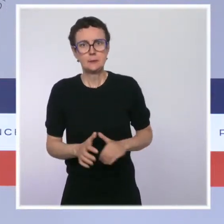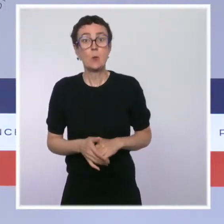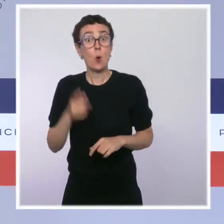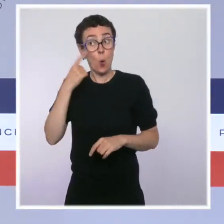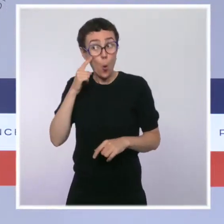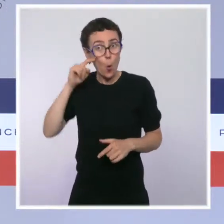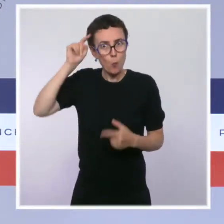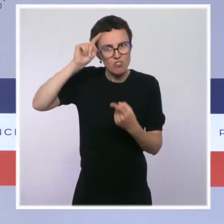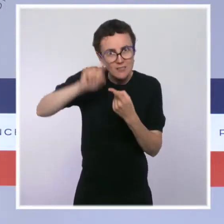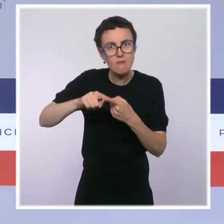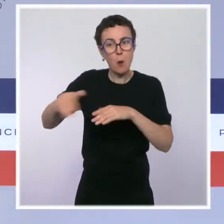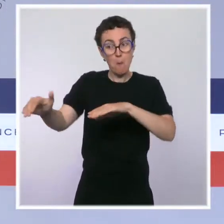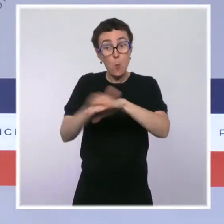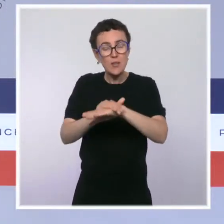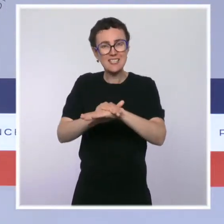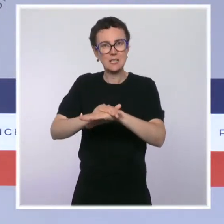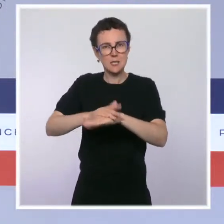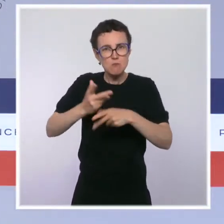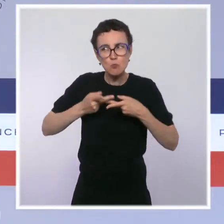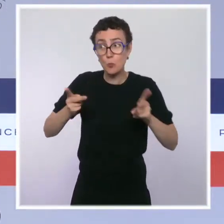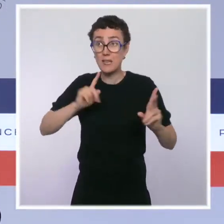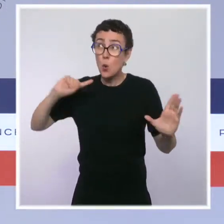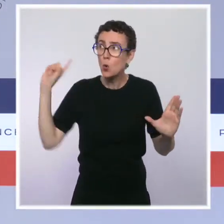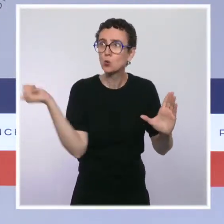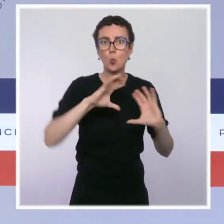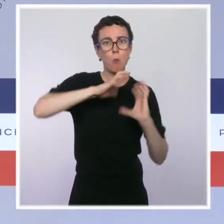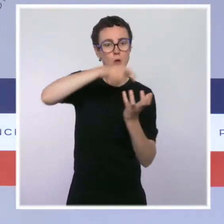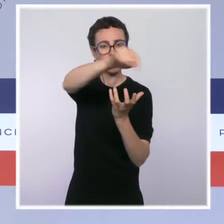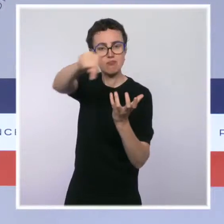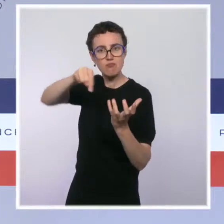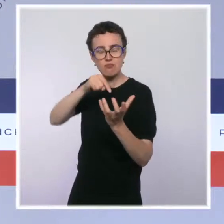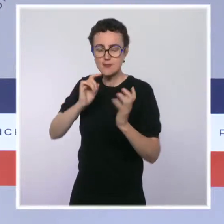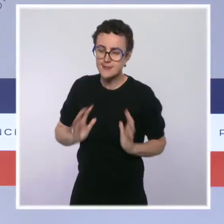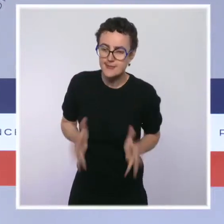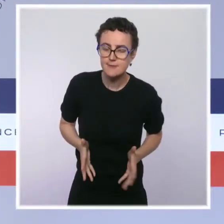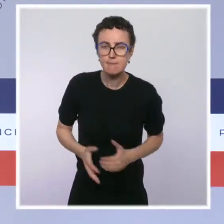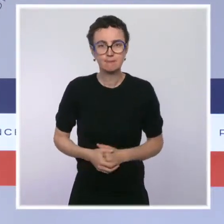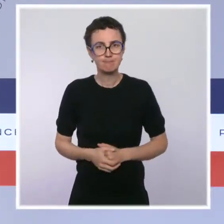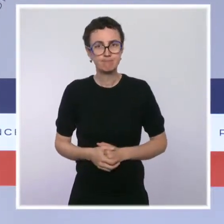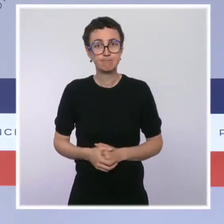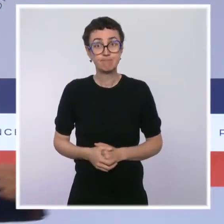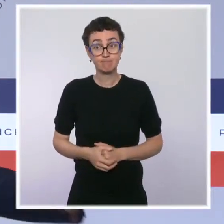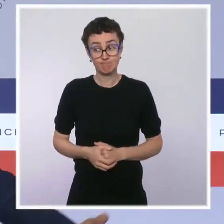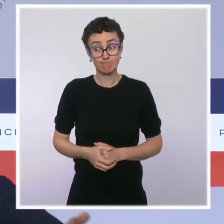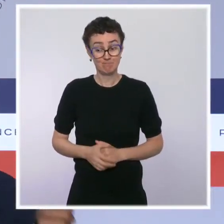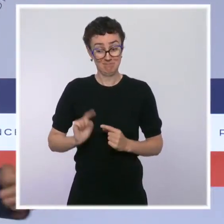Dans les mois à venir, nous allons approfondir cette ambition. La présidence française de l'Union européenne qui démarre, vous le savez,